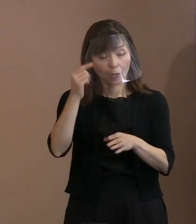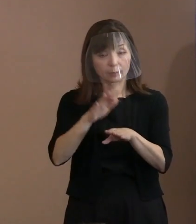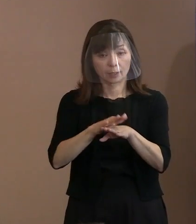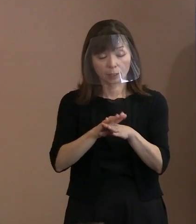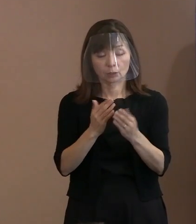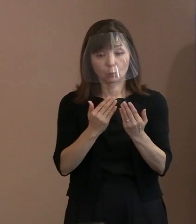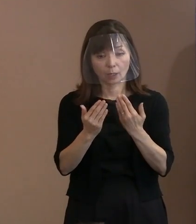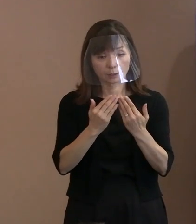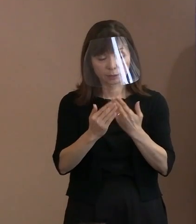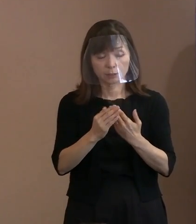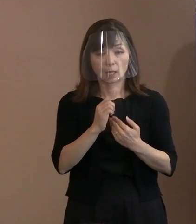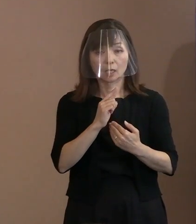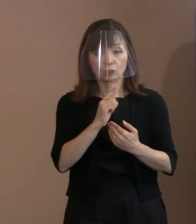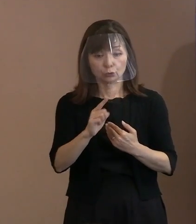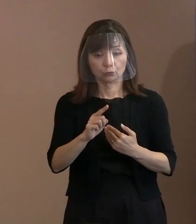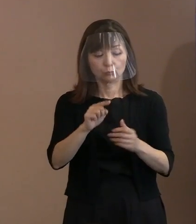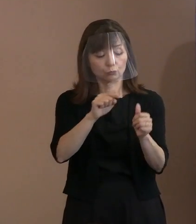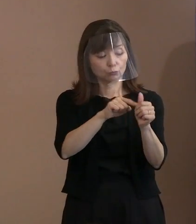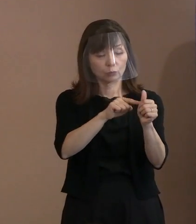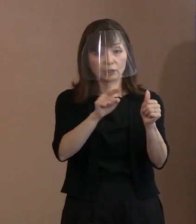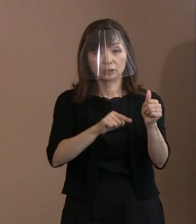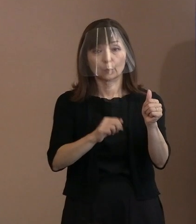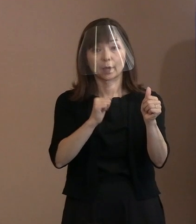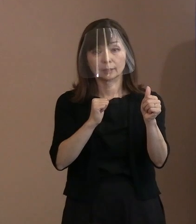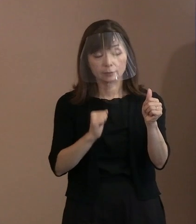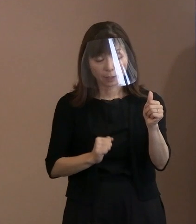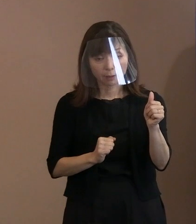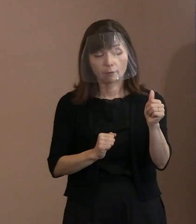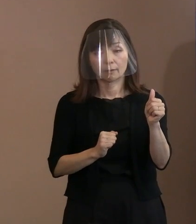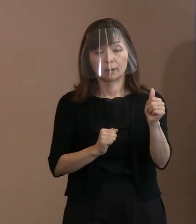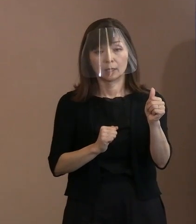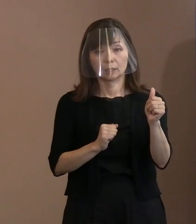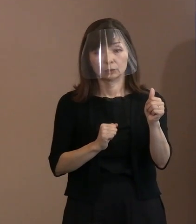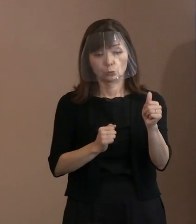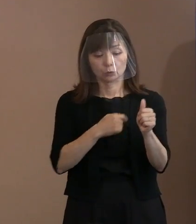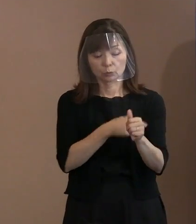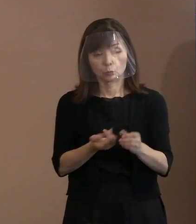そんな気持ちを込めて宣言に取り込んだと､ こういうことであります｡